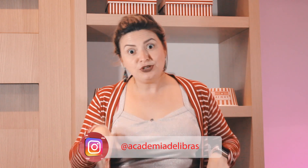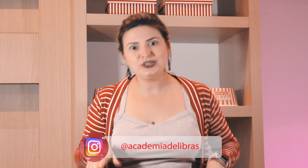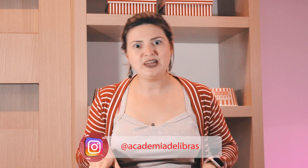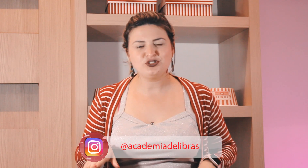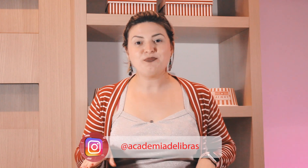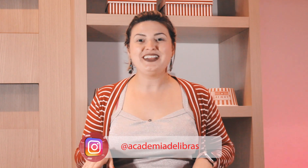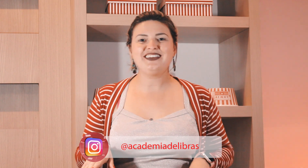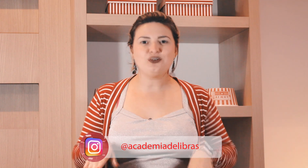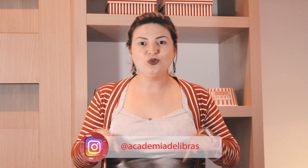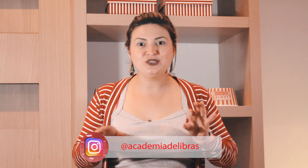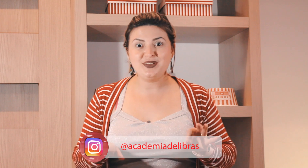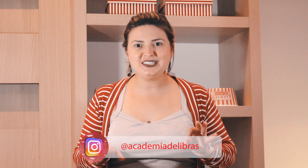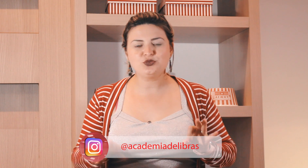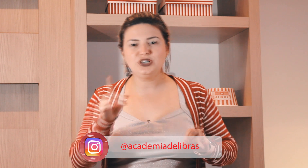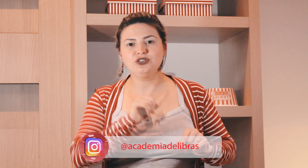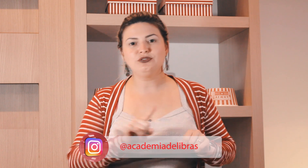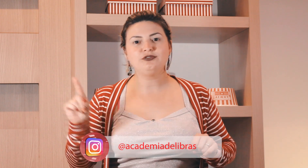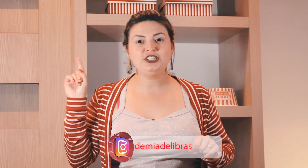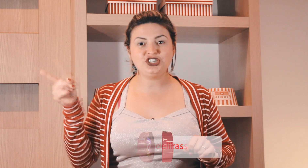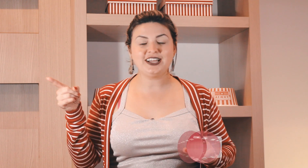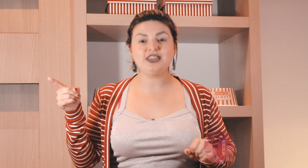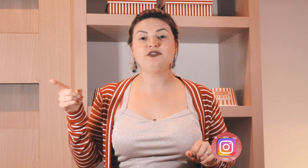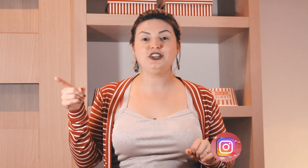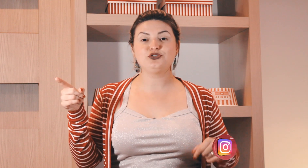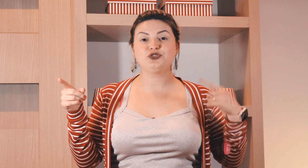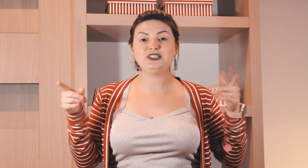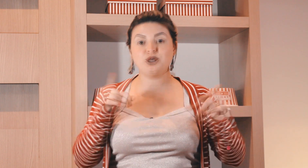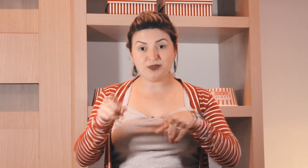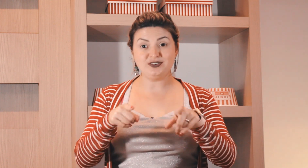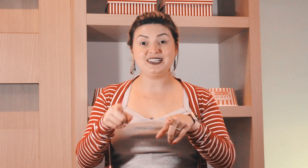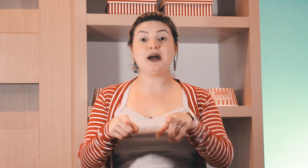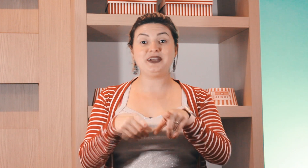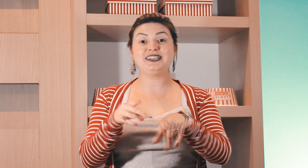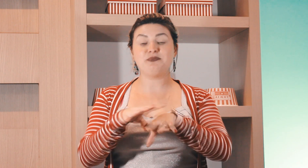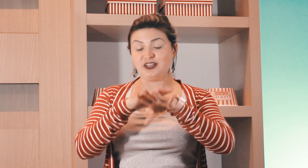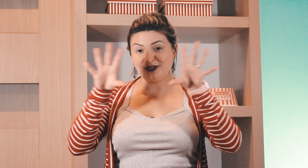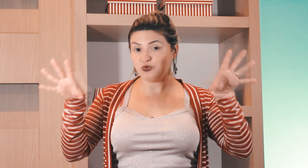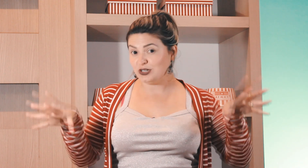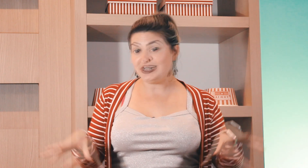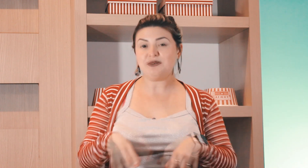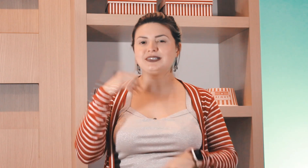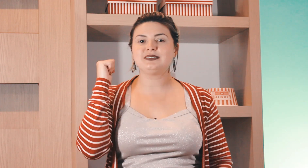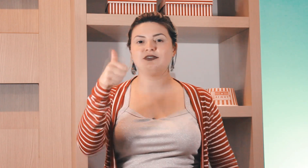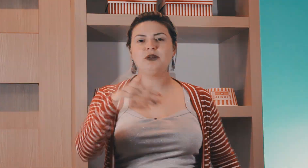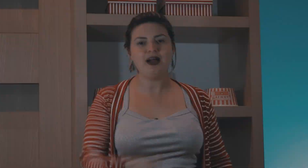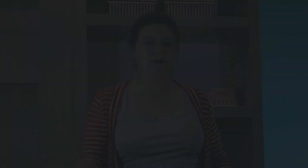agora não deu tempo de aprender os meses do ano? vou deixar aqui o vídeo dos meses do ano para você aprender também os meses do ano em Libras vamos lá, bora.